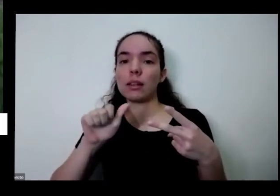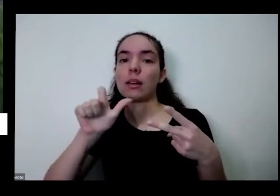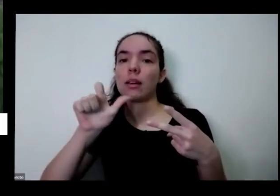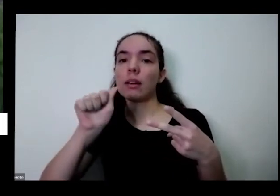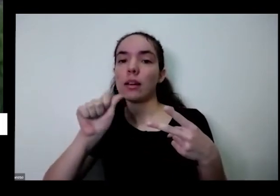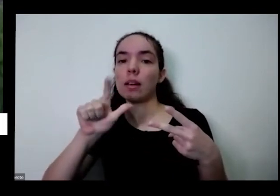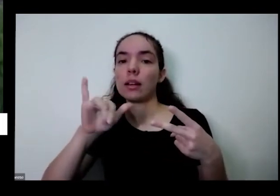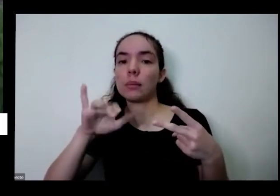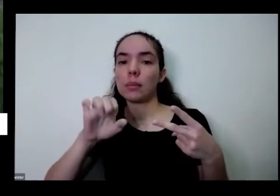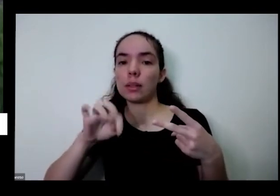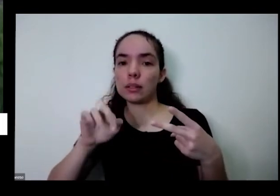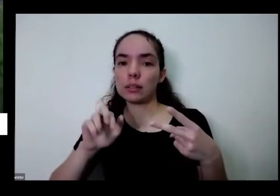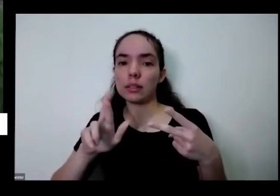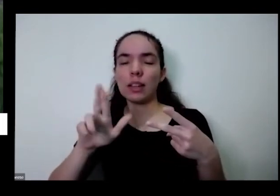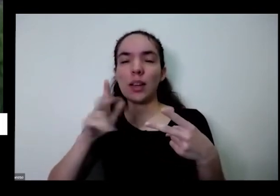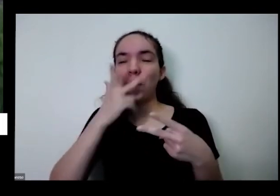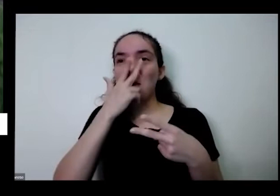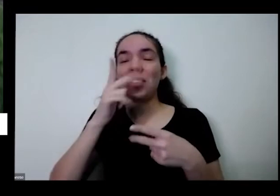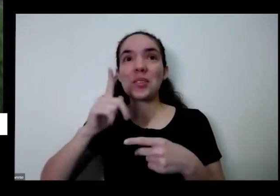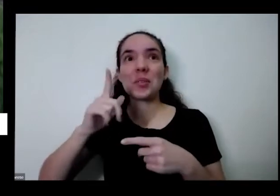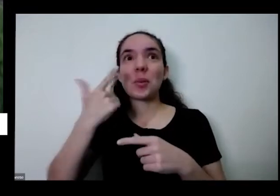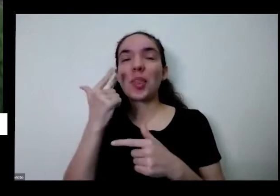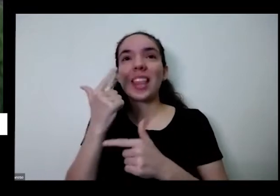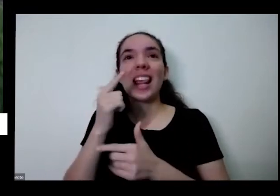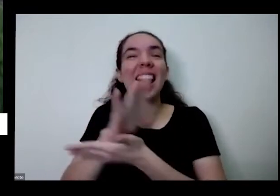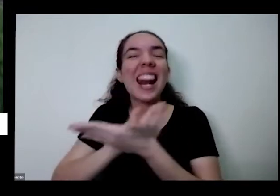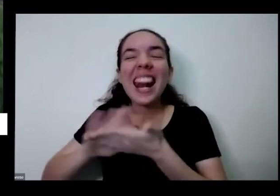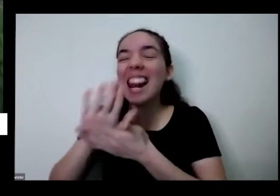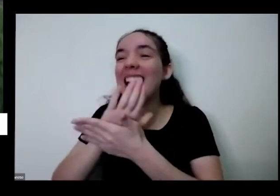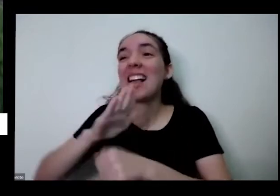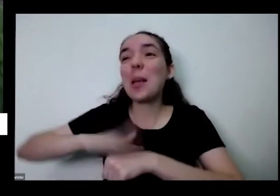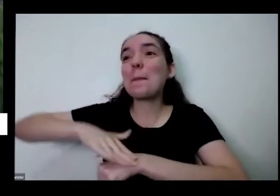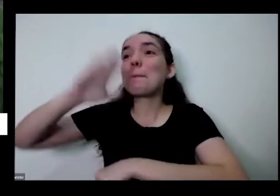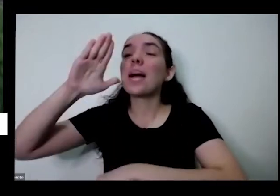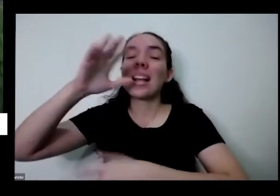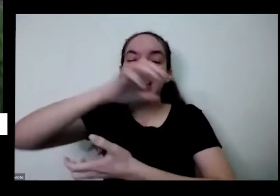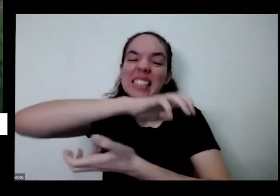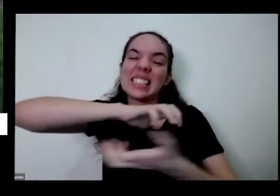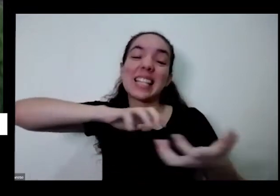tem nada mais revolucionário do que isso para mim eu não existe nada mais revolucionária do